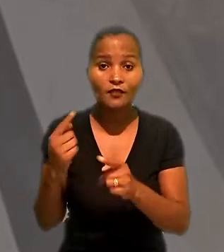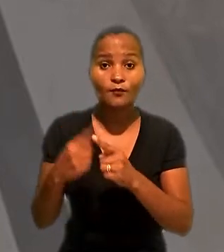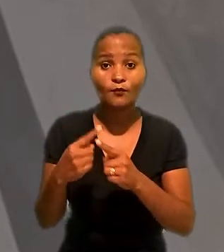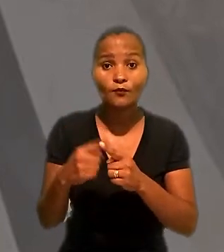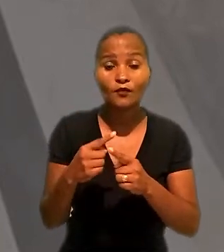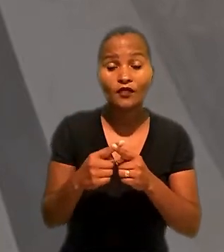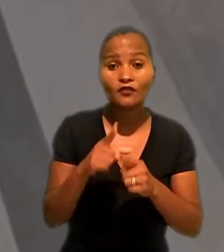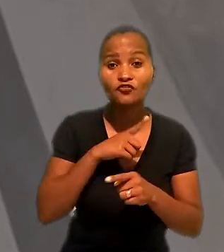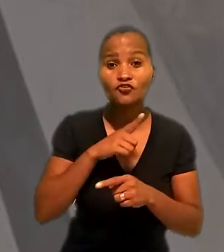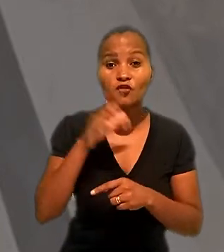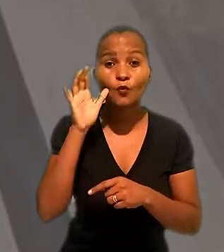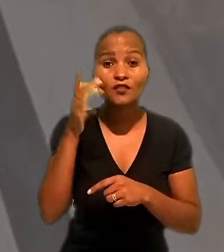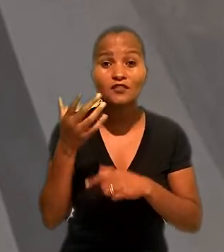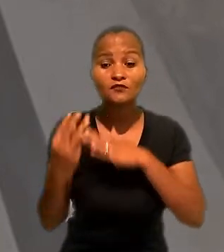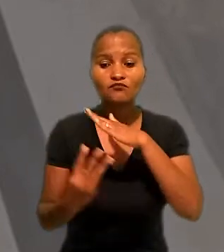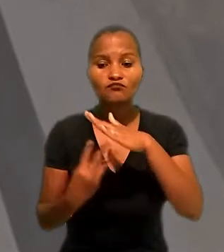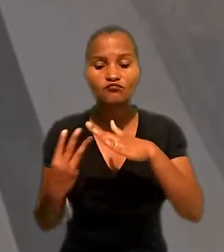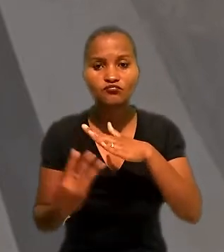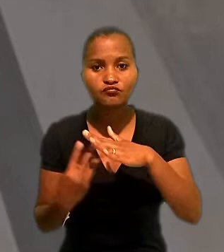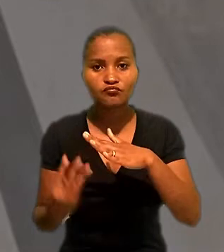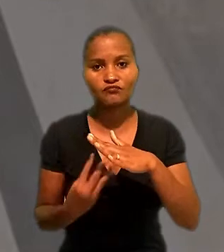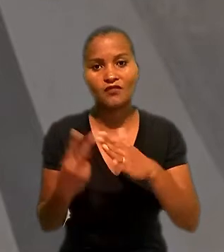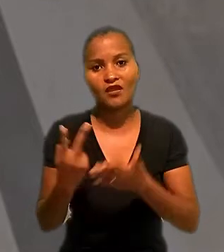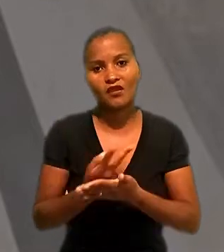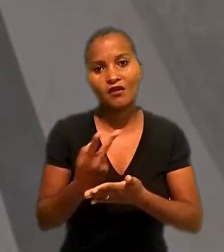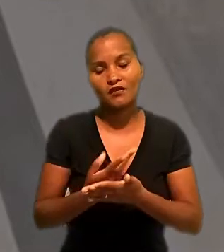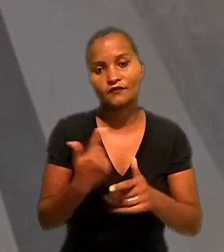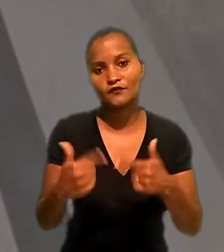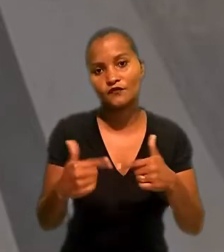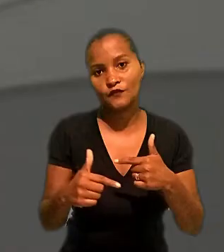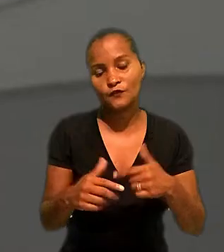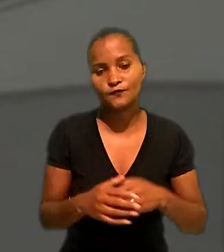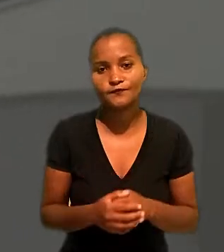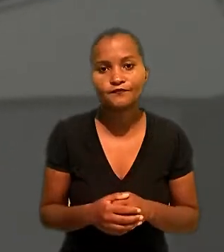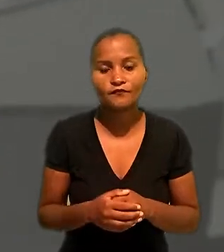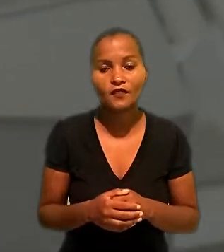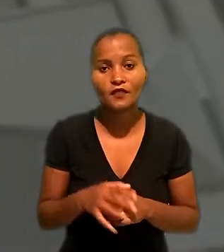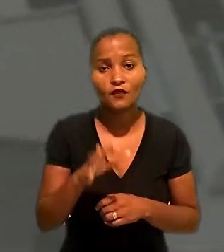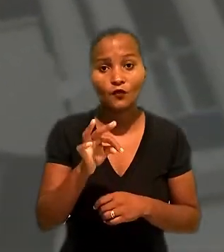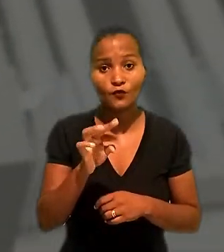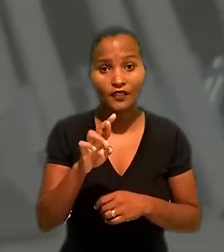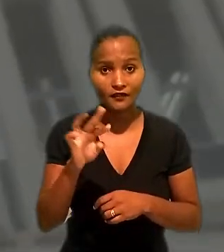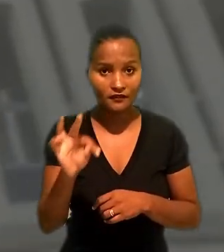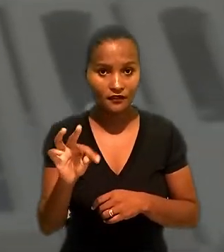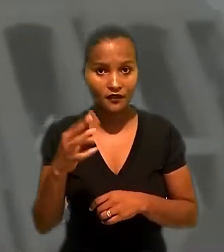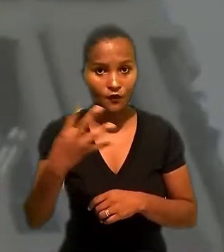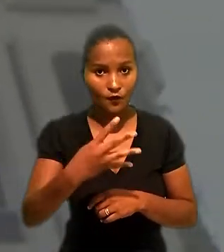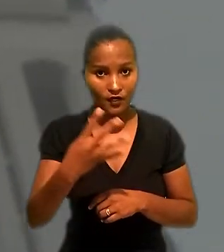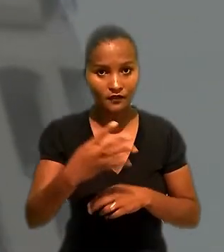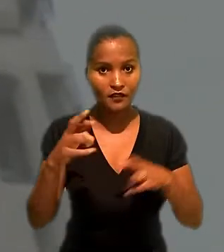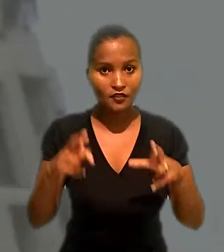teria ocorrido terceirização ilícita de serviços. O Tribunal Regional do Trabalho da 4ª região